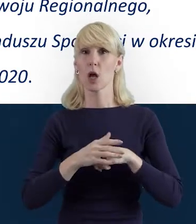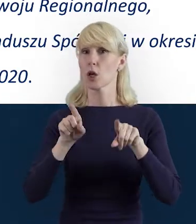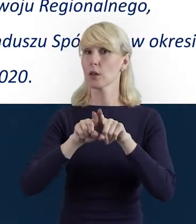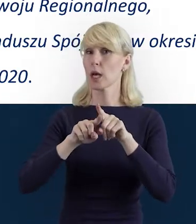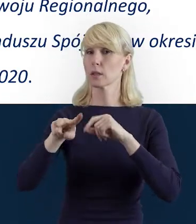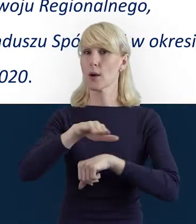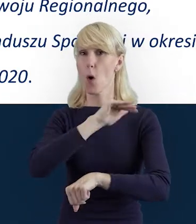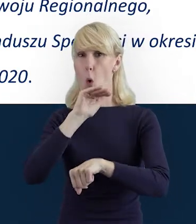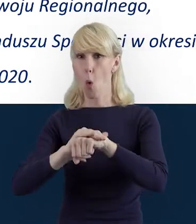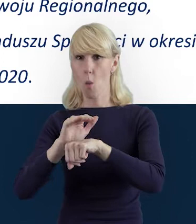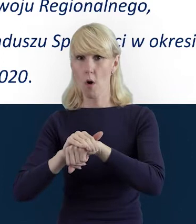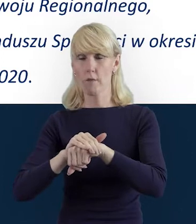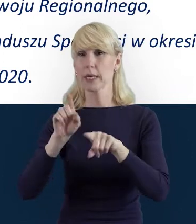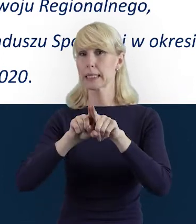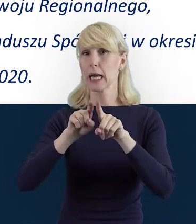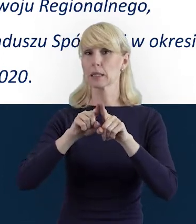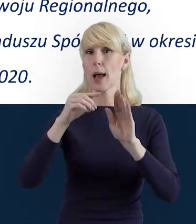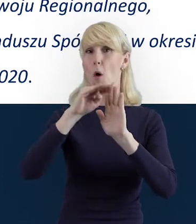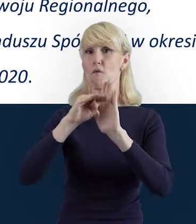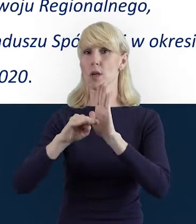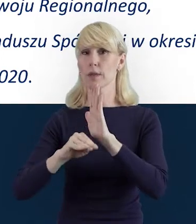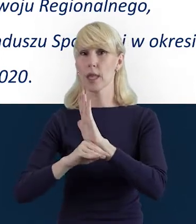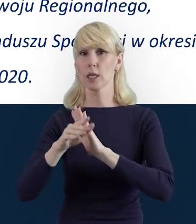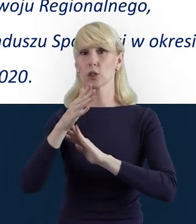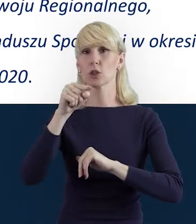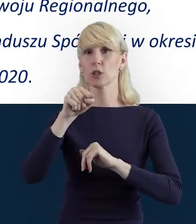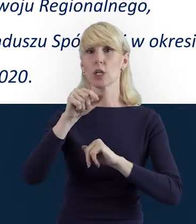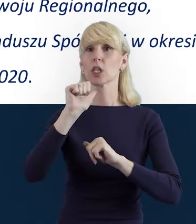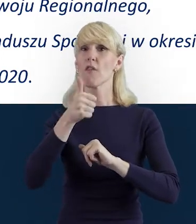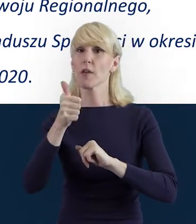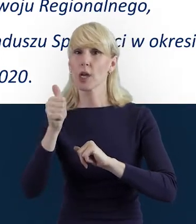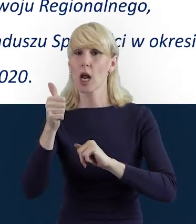a także z wytycznych w zakresie kwalifikowalności wydatków.